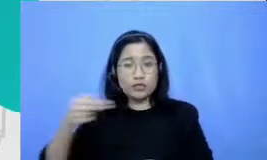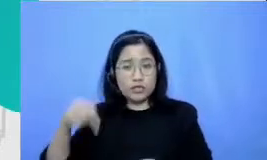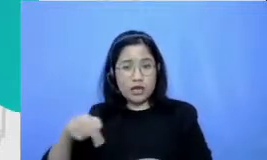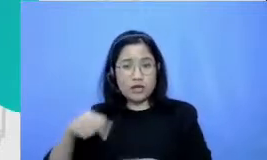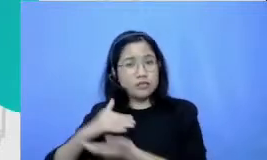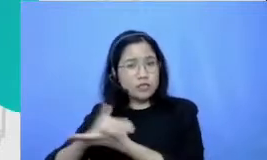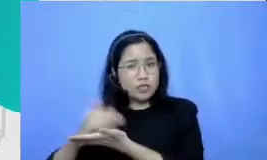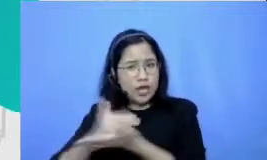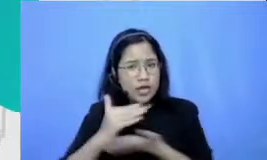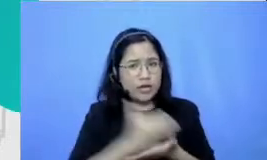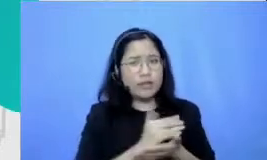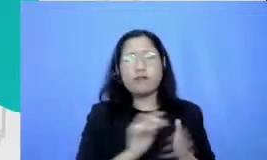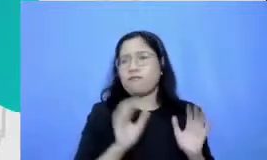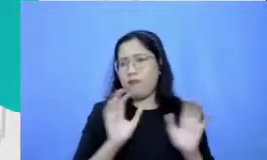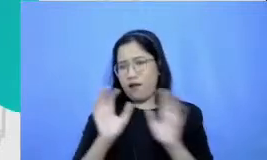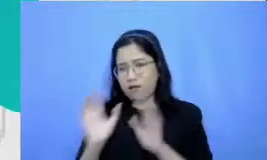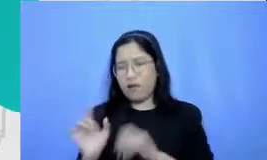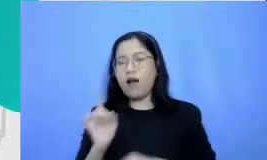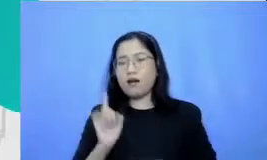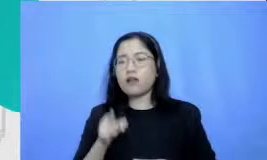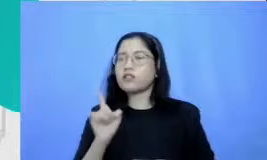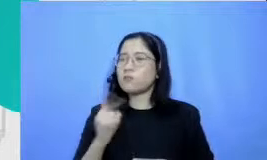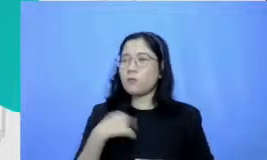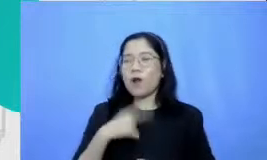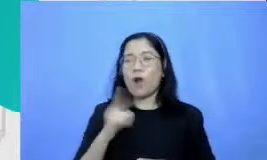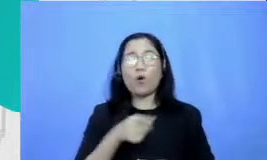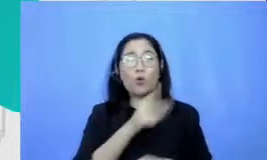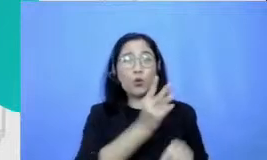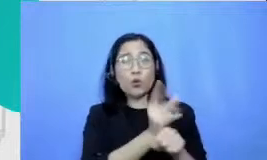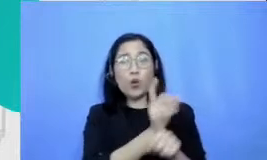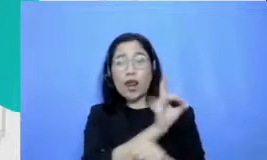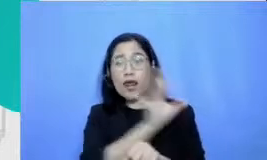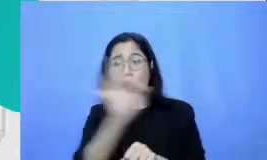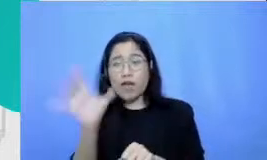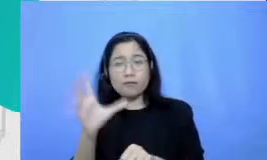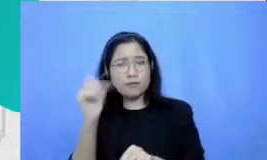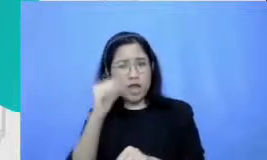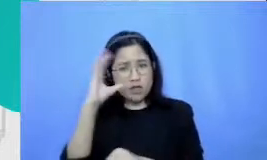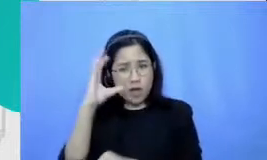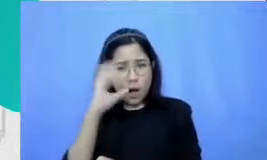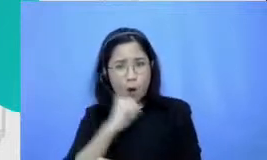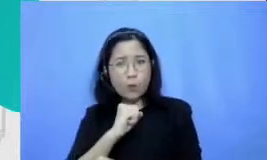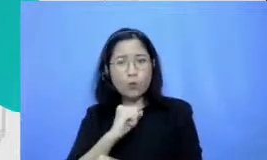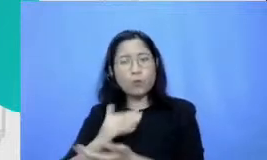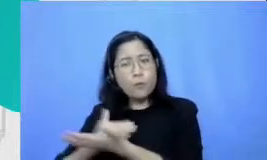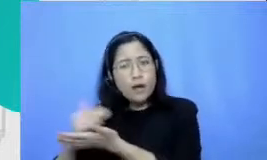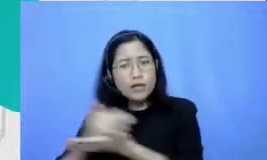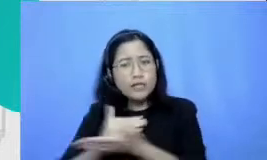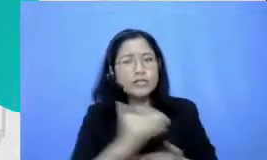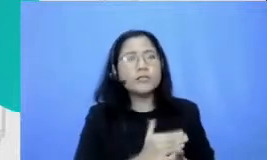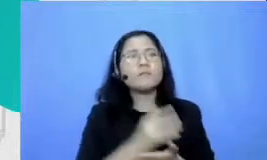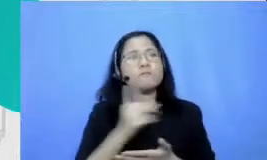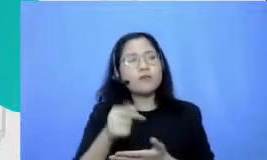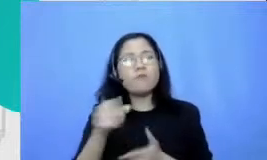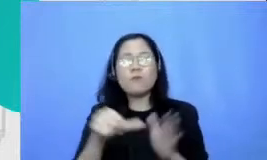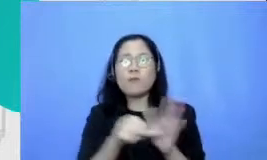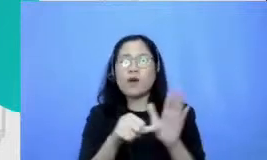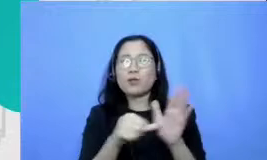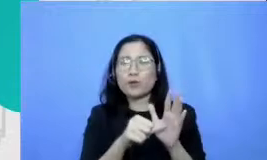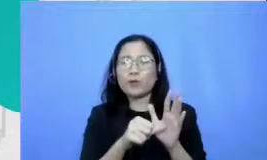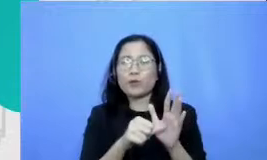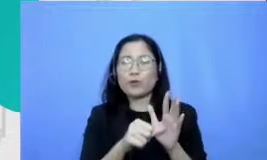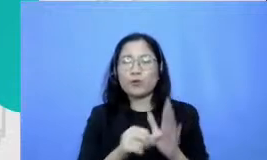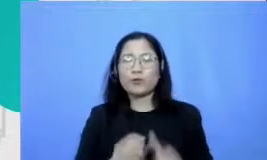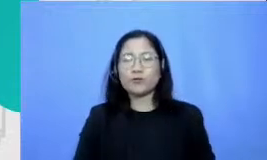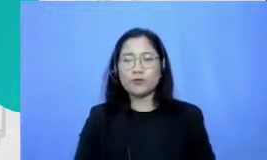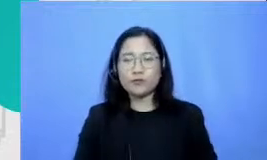kayaknya ini kalau diketahui lebur guru yang lain ini akan membantu nih ABS mudah dengan membuat